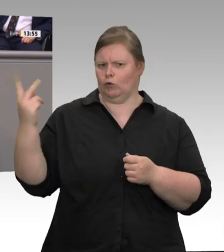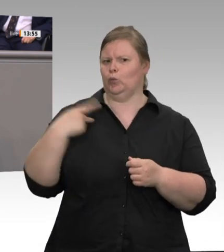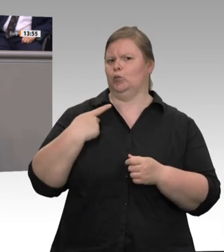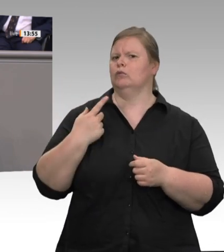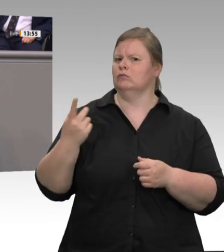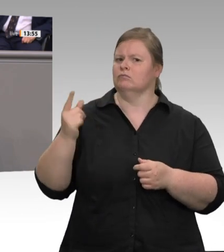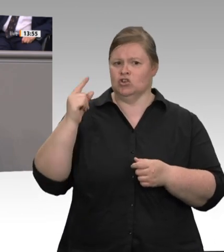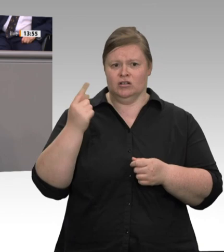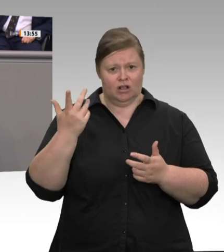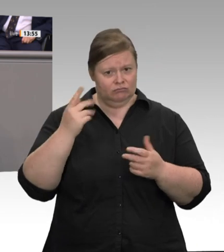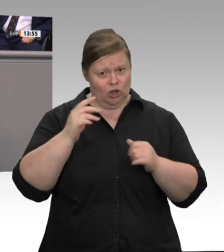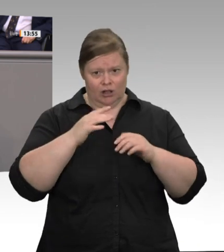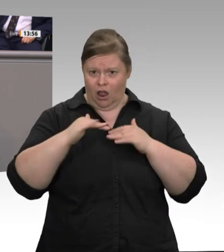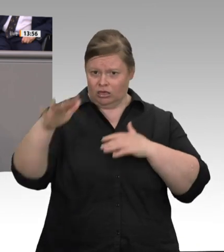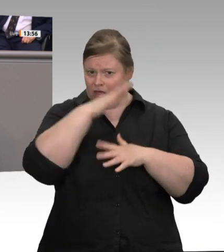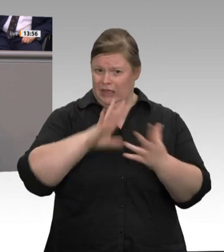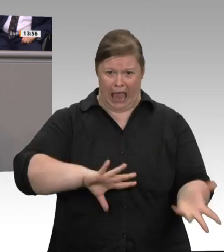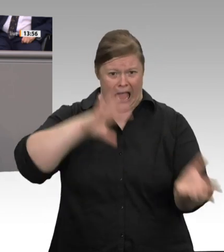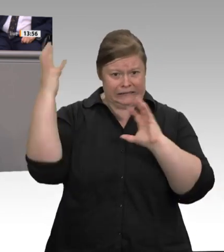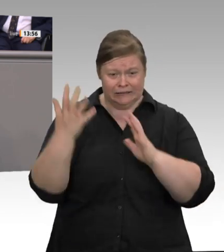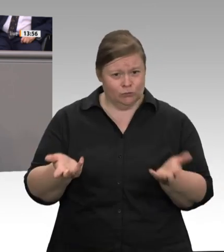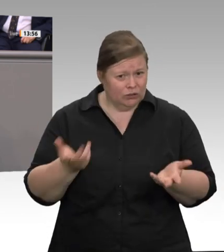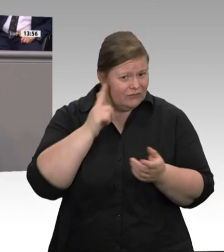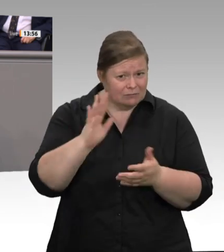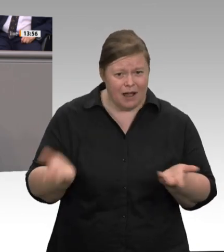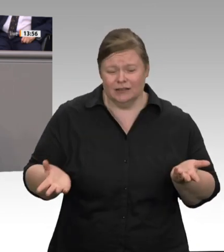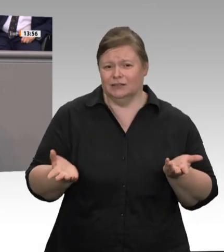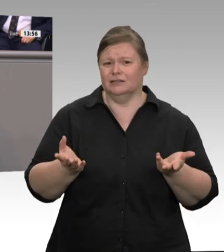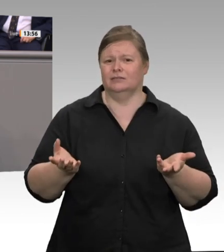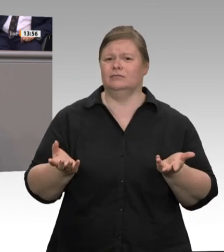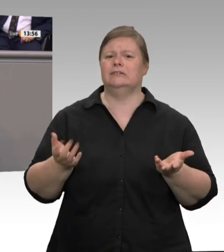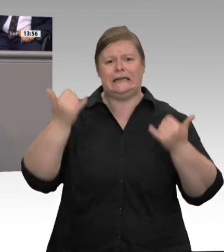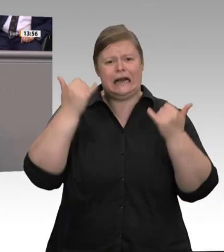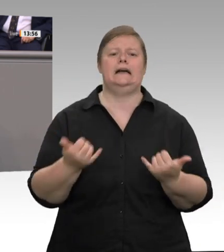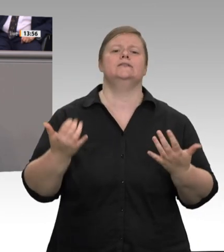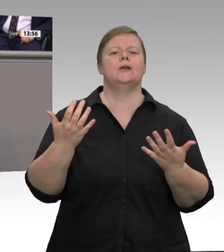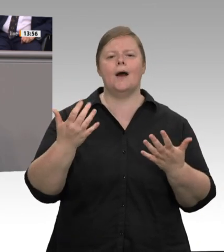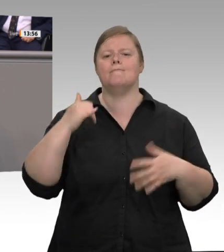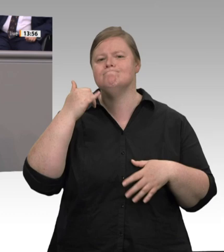zukünftig ausschließlich auf eigene Beschäftigte zu setzen. Ich frage mich schon, warum